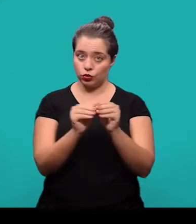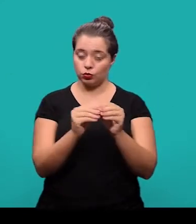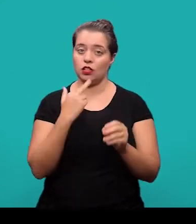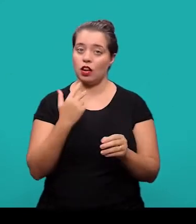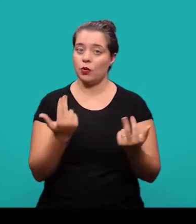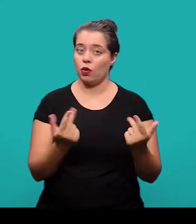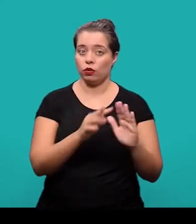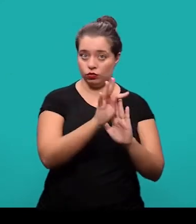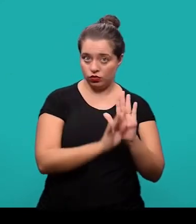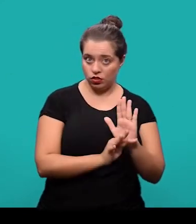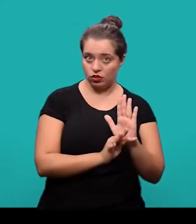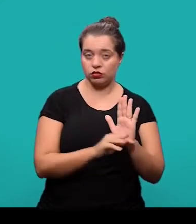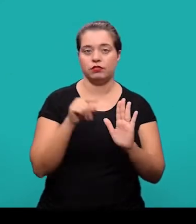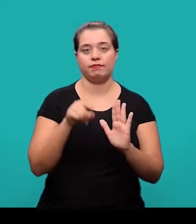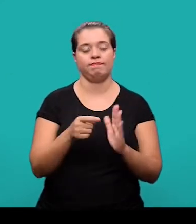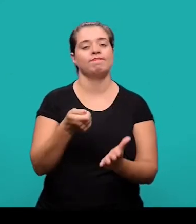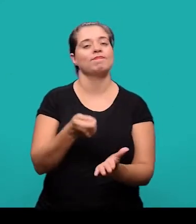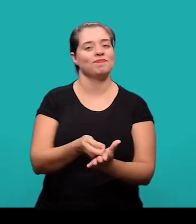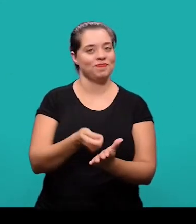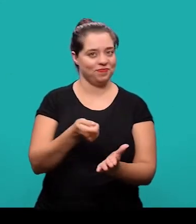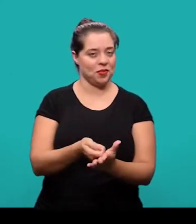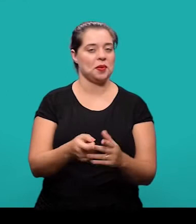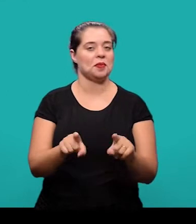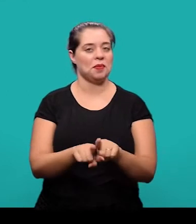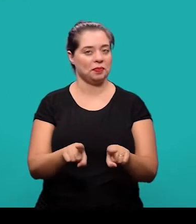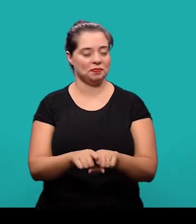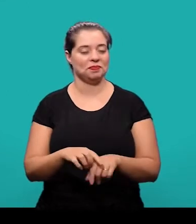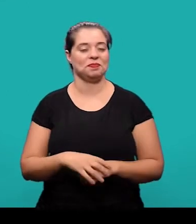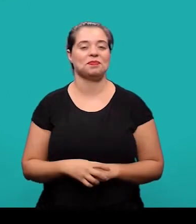no idioma do documento que é um dos elementos obrigatórios também.